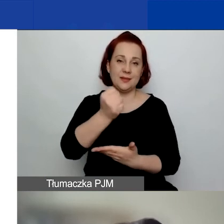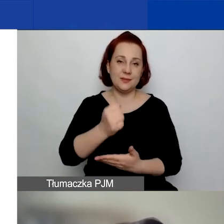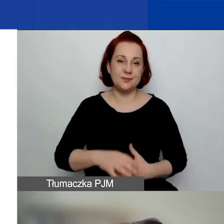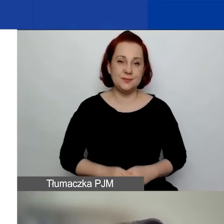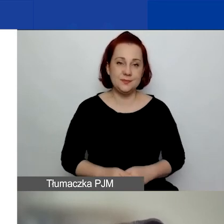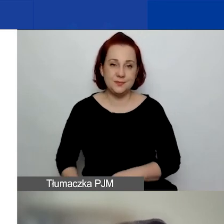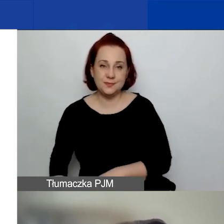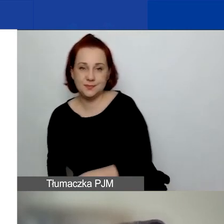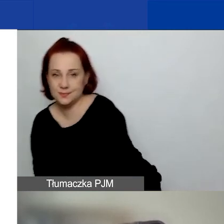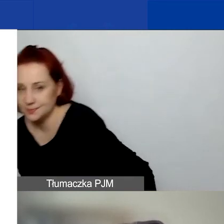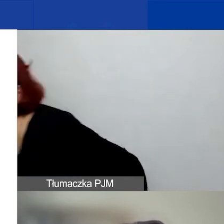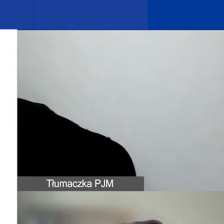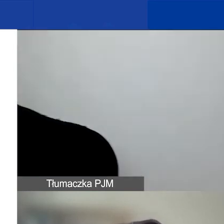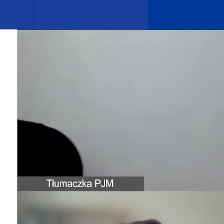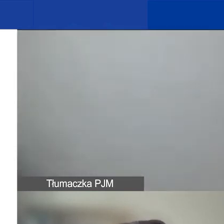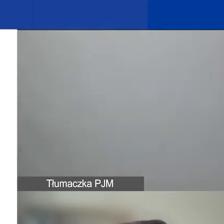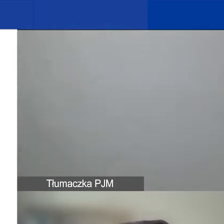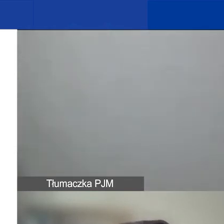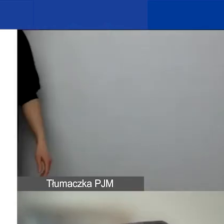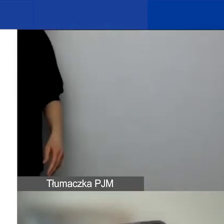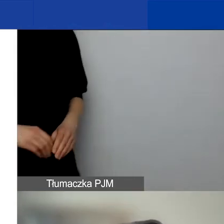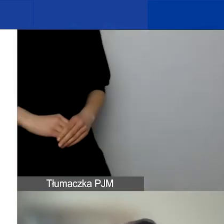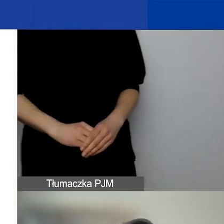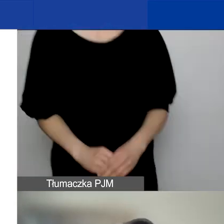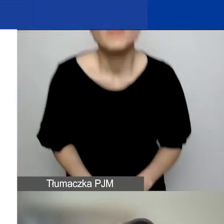Te nowe zapisy dotyczące alokacji regionalnych